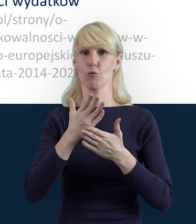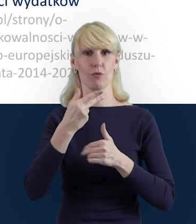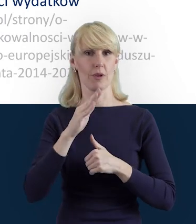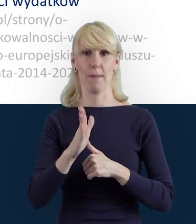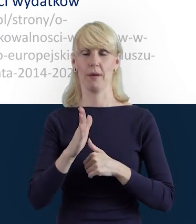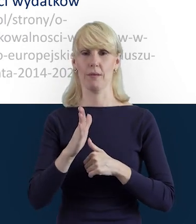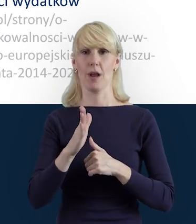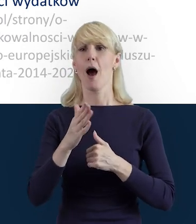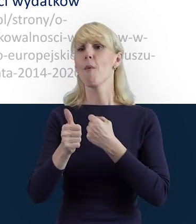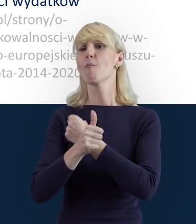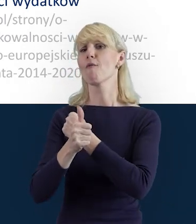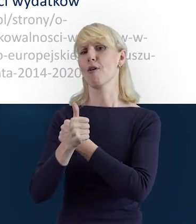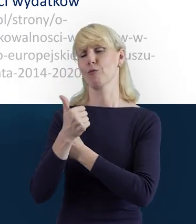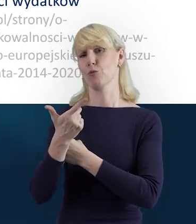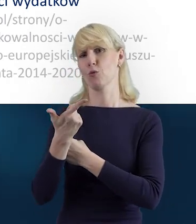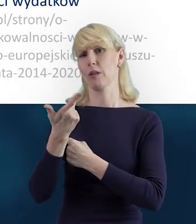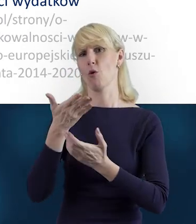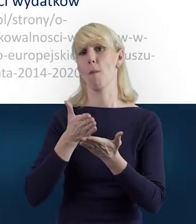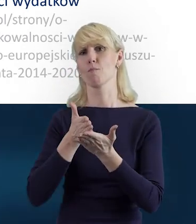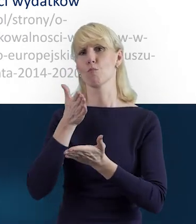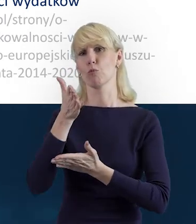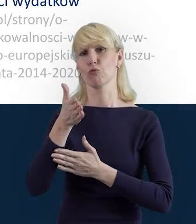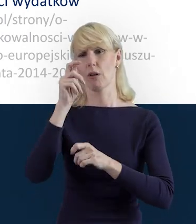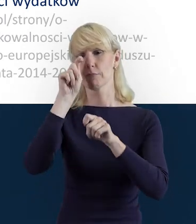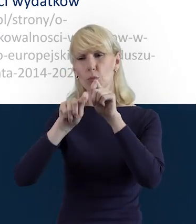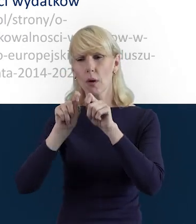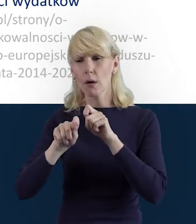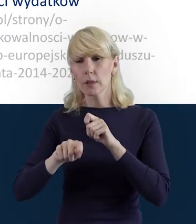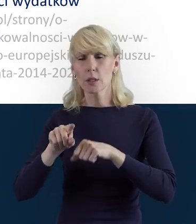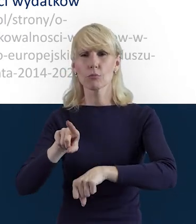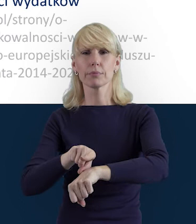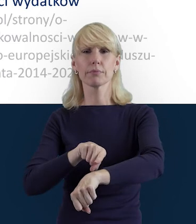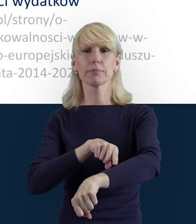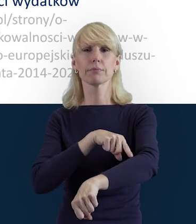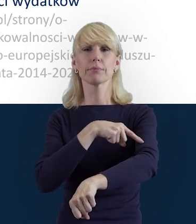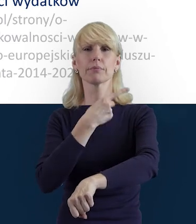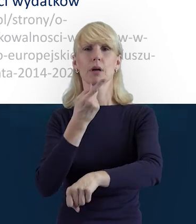wydłużenie procesu weryfikacji i akceptacji wniosku o płatność.